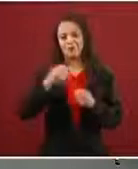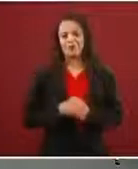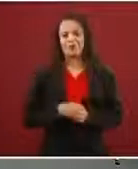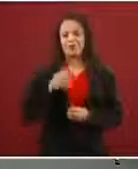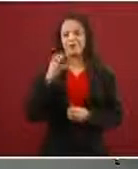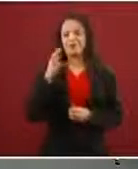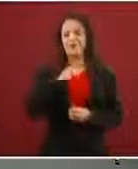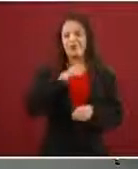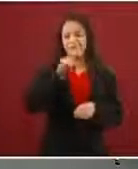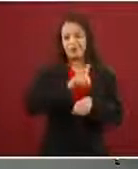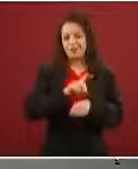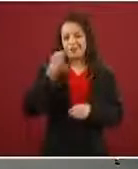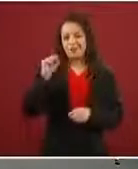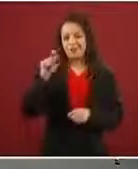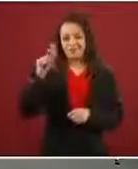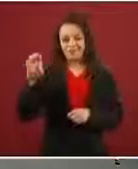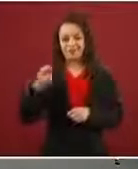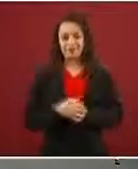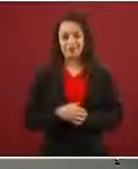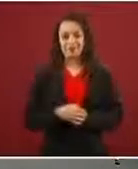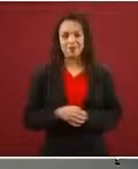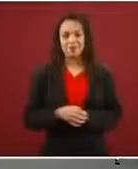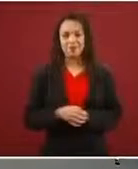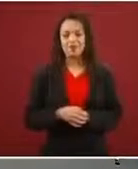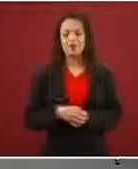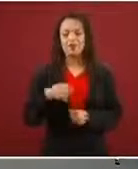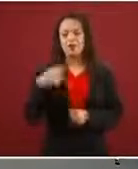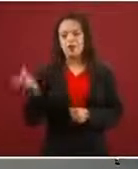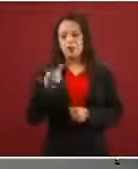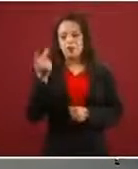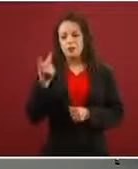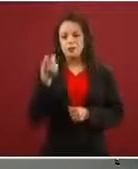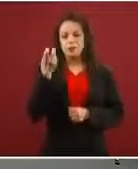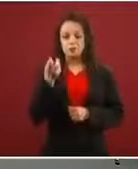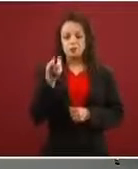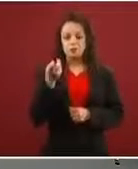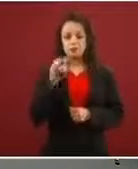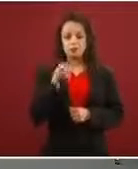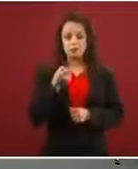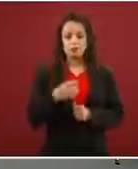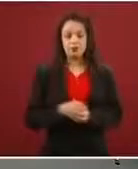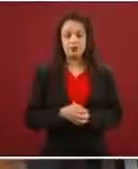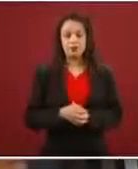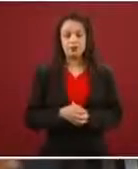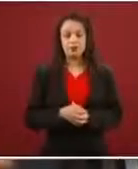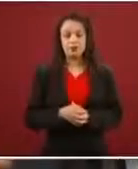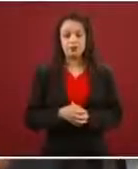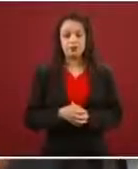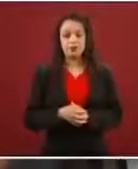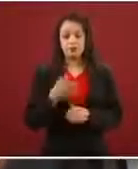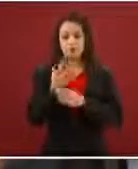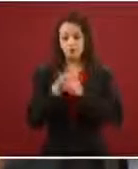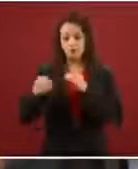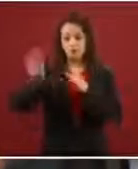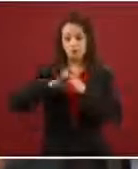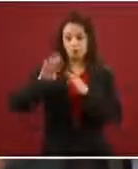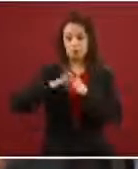Preguntarle: ¿cómo se logró esta baja tan grande de migrantes en el norte de 50 mil